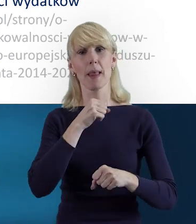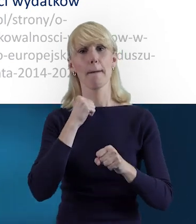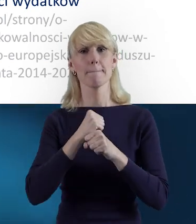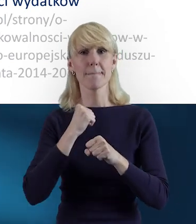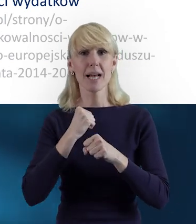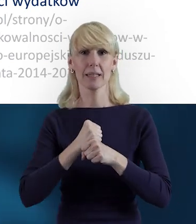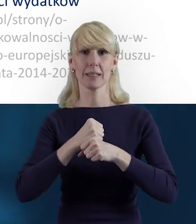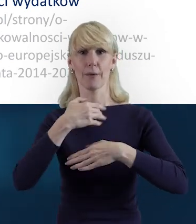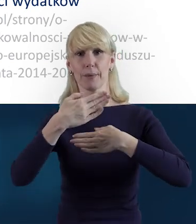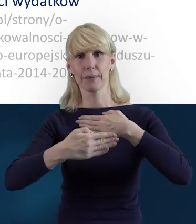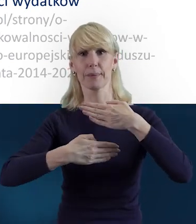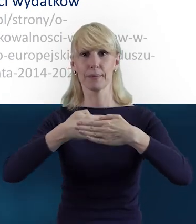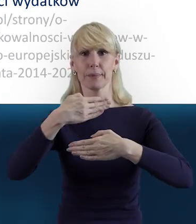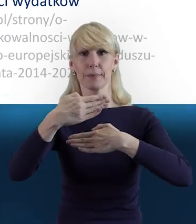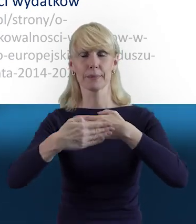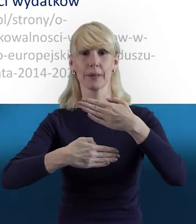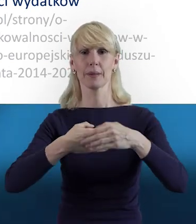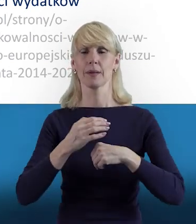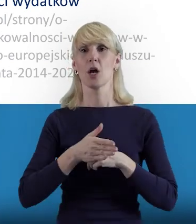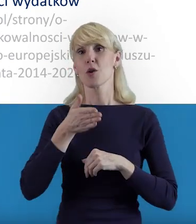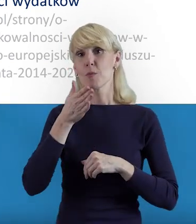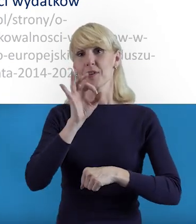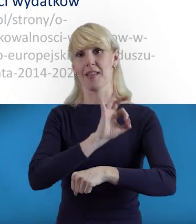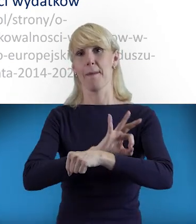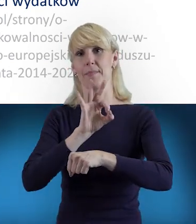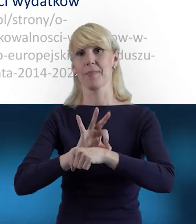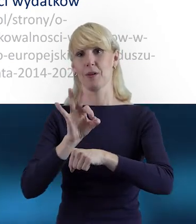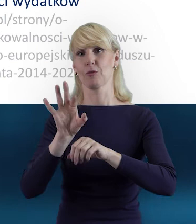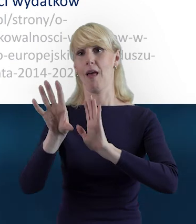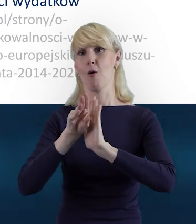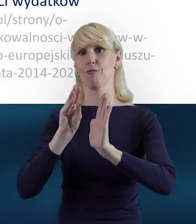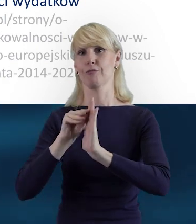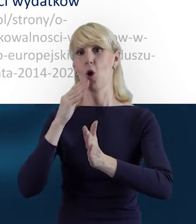i żeby też z tego projektu czerpali Państwo jak najwięcej korzyści.